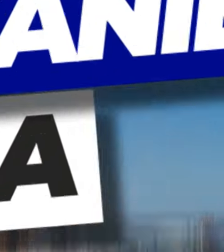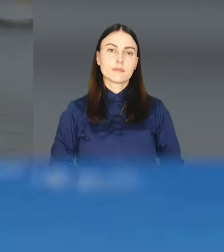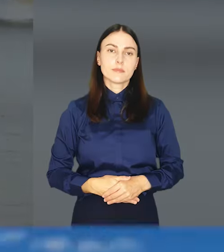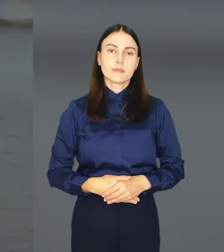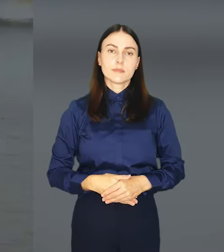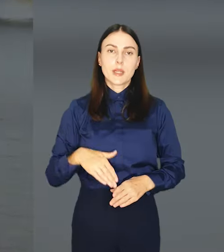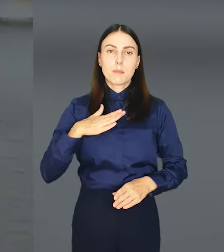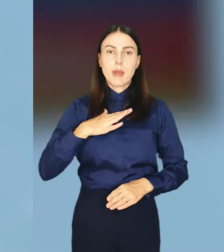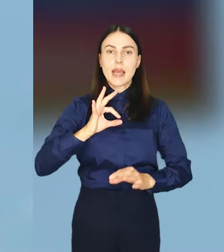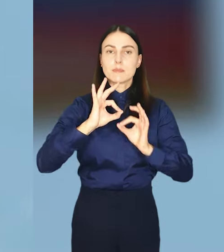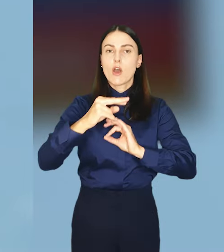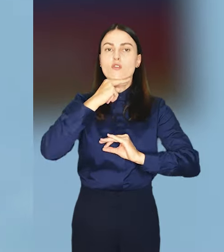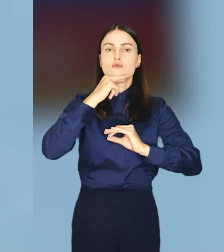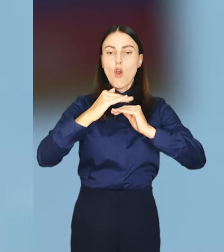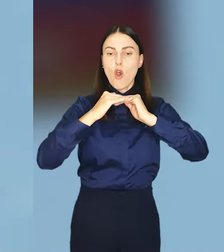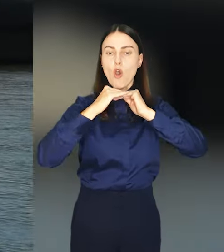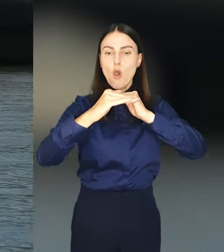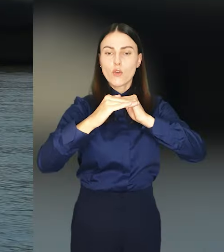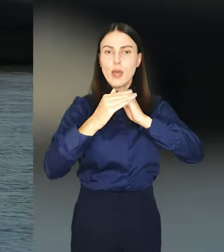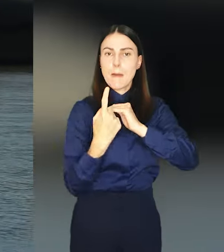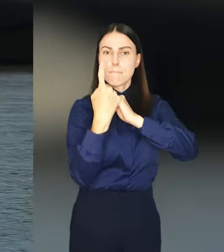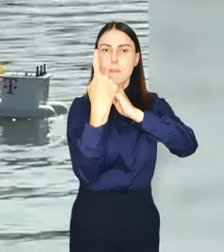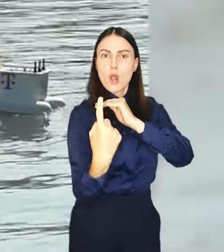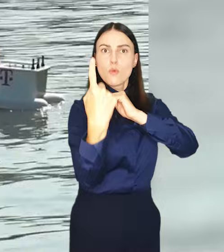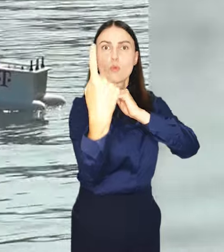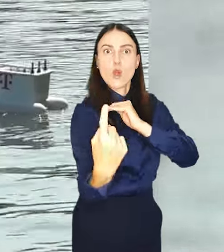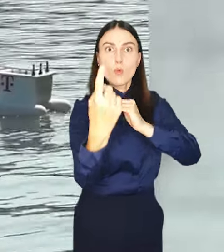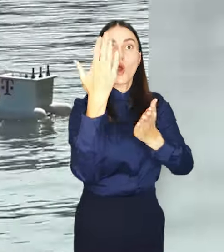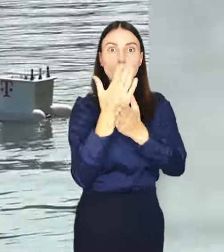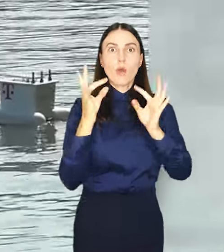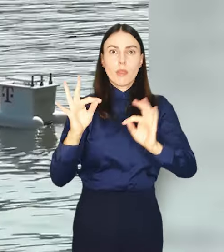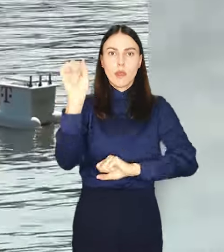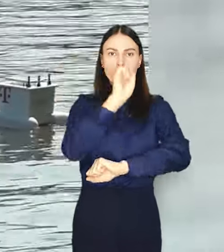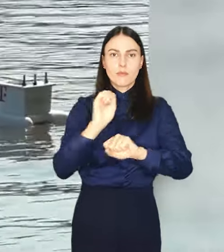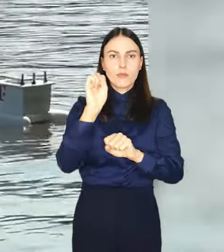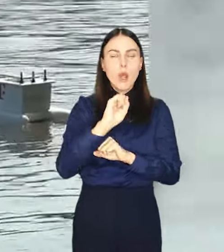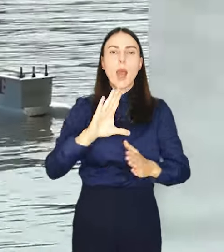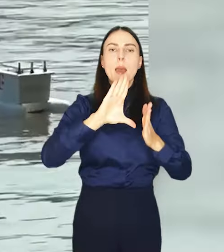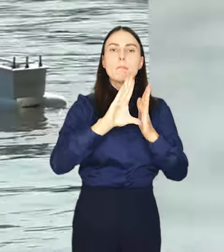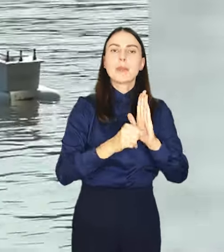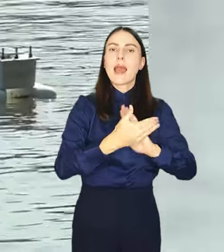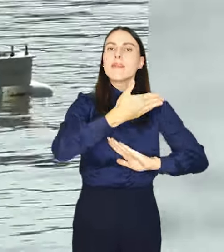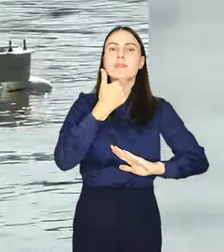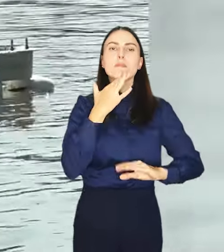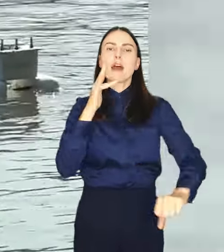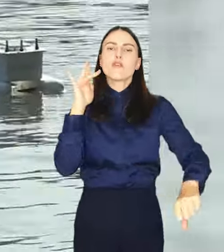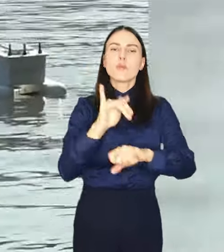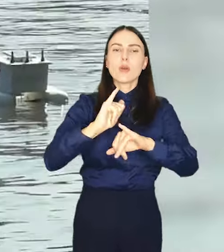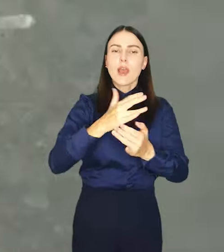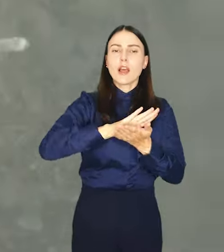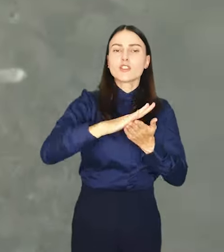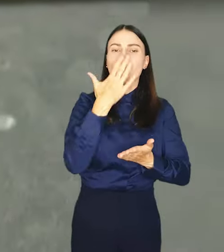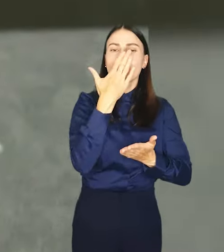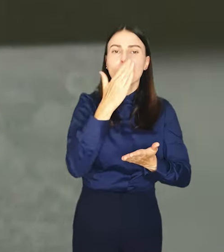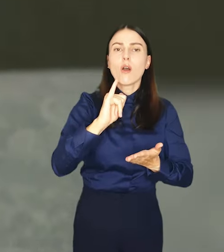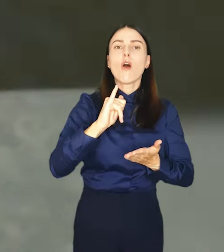Bojki monitorujące jakość wody w Odrze pojawiły się we Wrocławiu, bo choć miasto nie ma bezpośredniego wpływu na czystość wody w rzece,